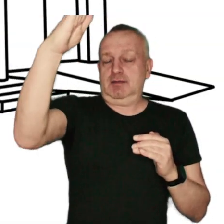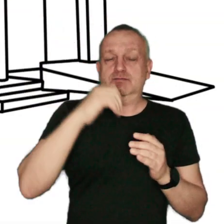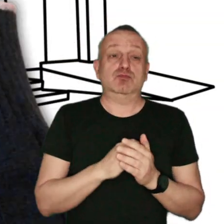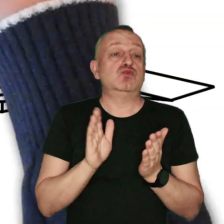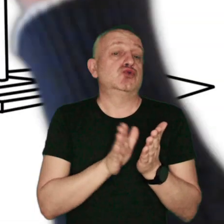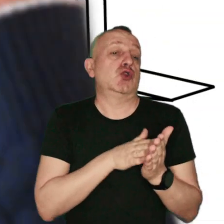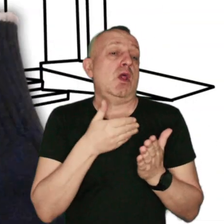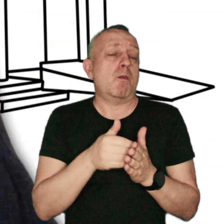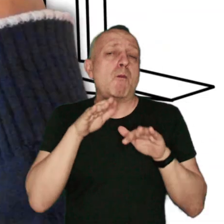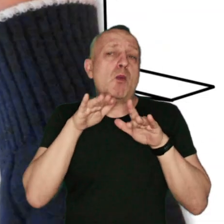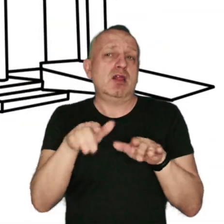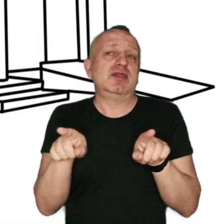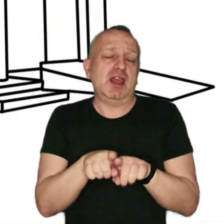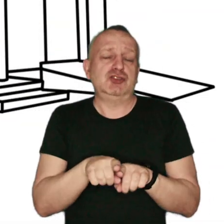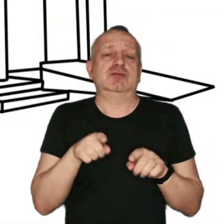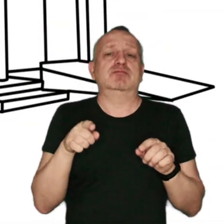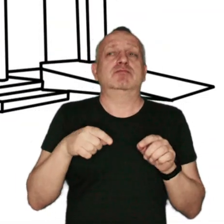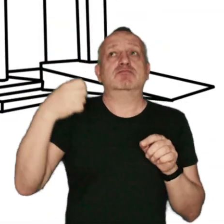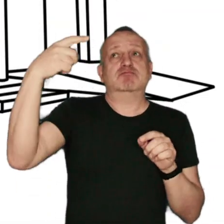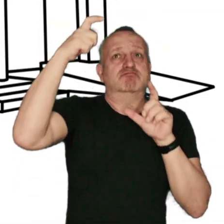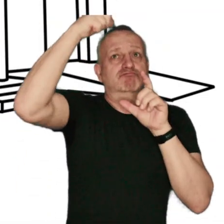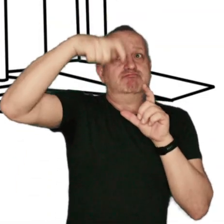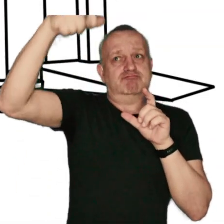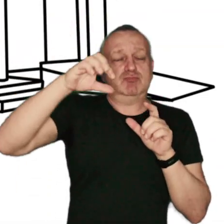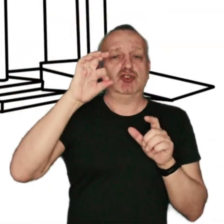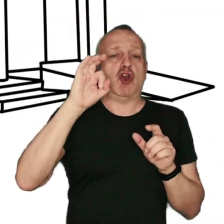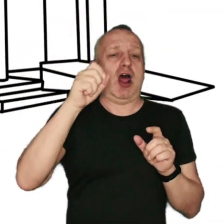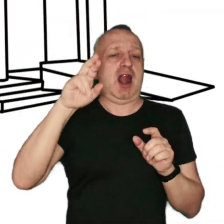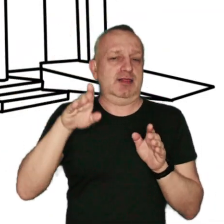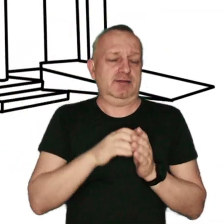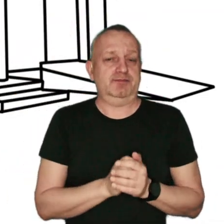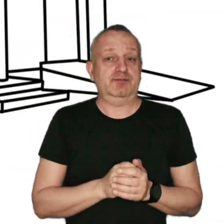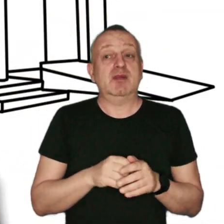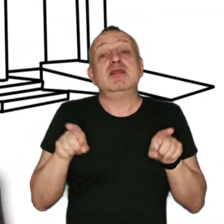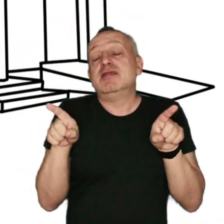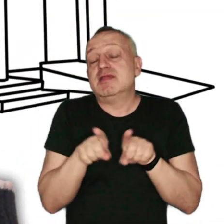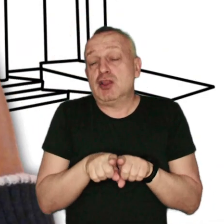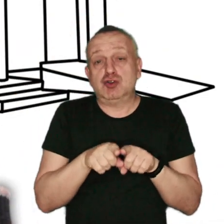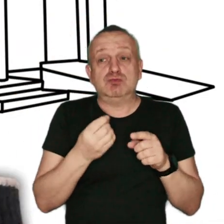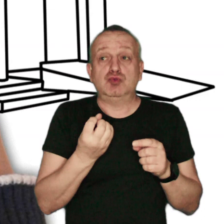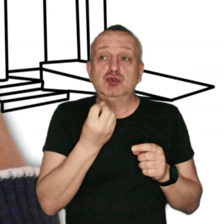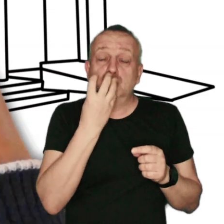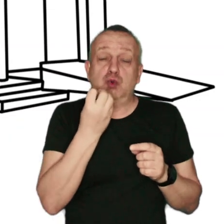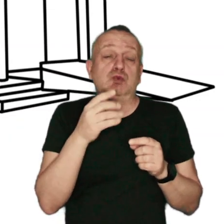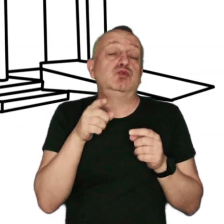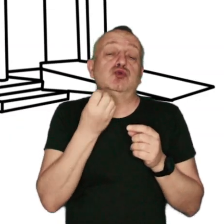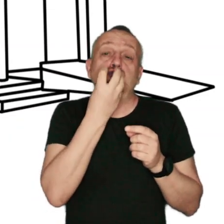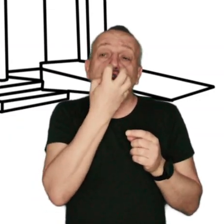Przykładem są popularne instalacje solarne i fotowotaiczne. Alternatywnym źródłem ciepła, są także pompy ciepła,